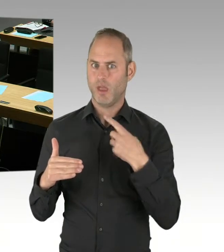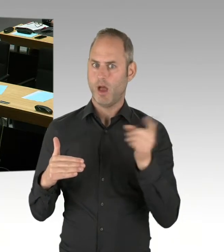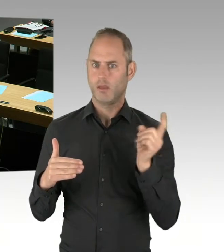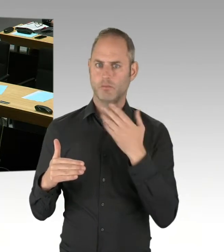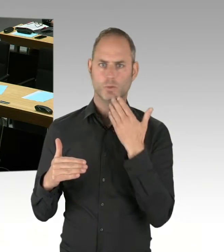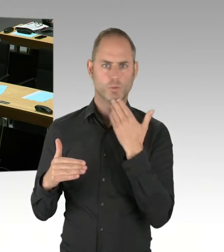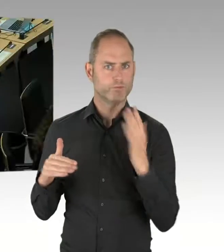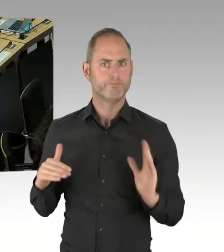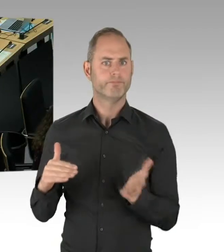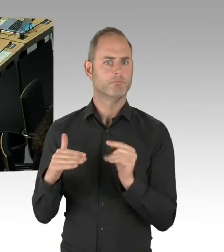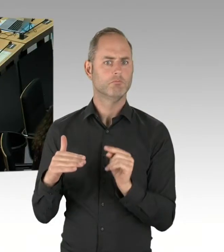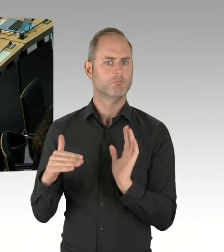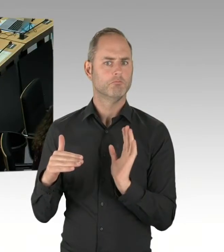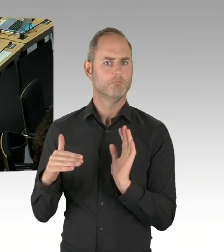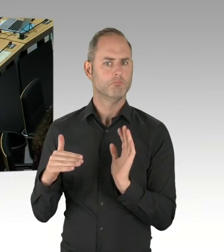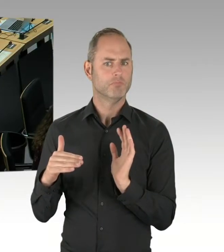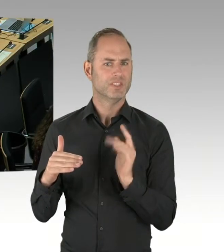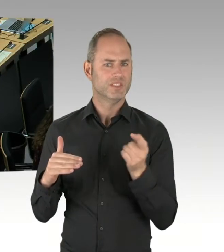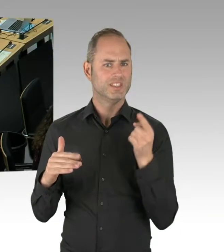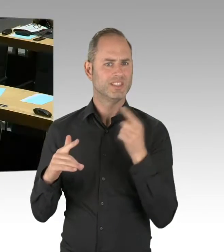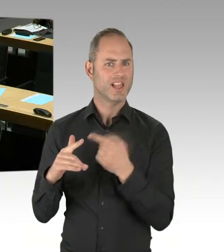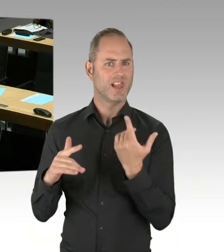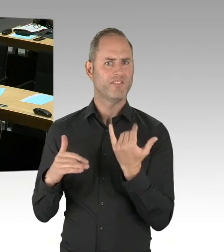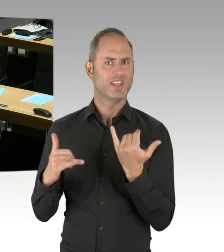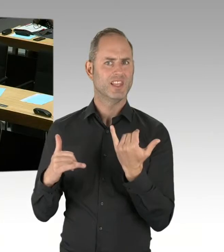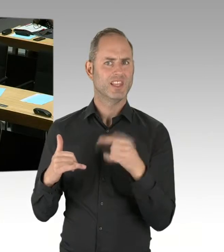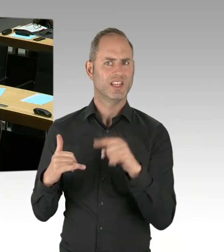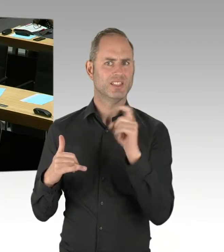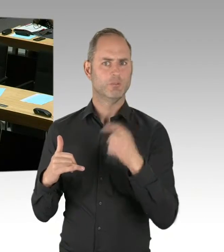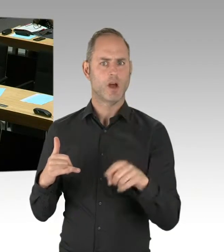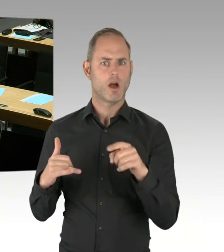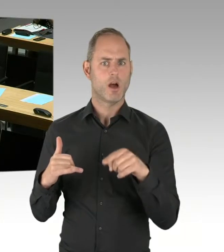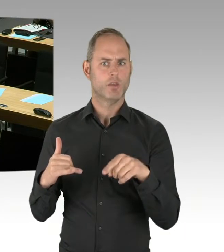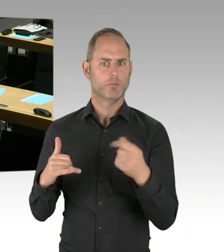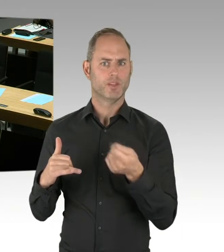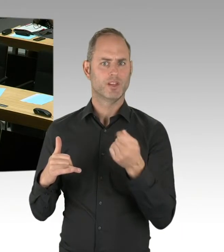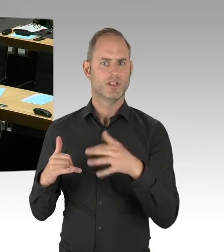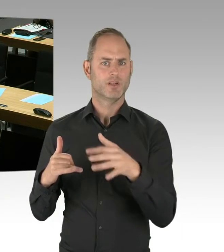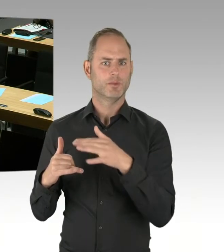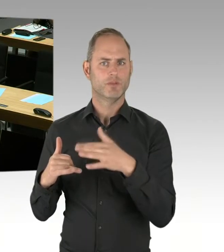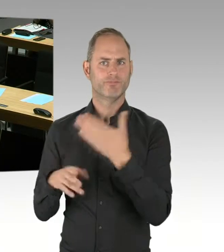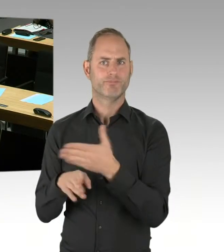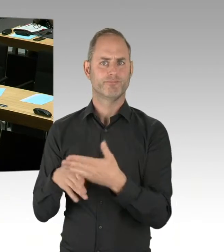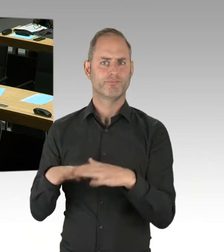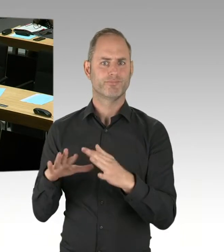... richtig verstanden, eine Loslimitierung ist nicht festgelegt, ist nicht eingebunden, es ist keine Vorfestlegung getroffen worden.